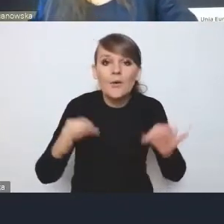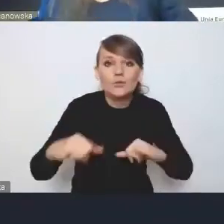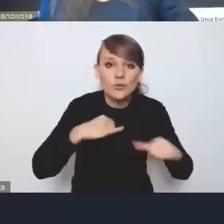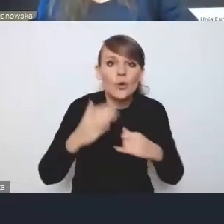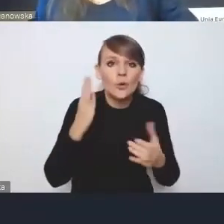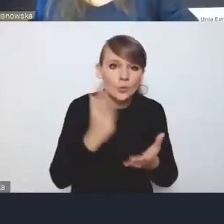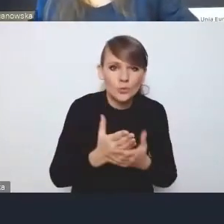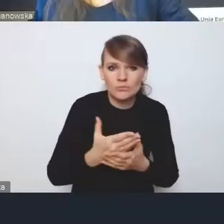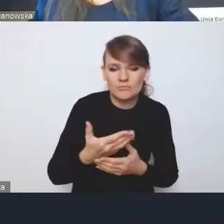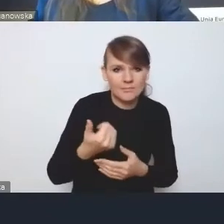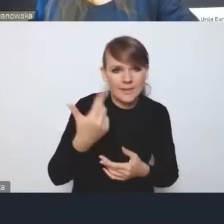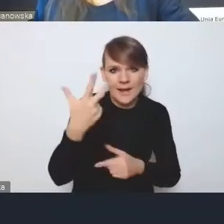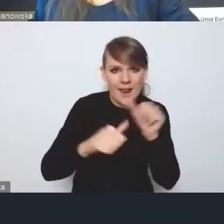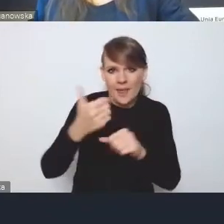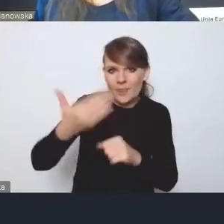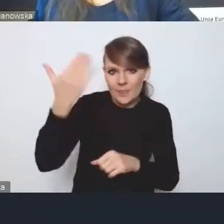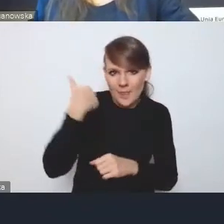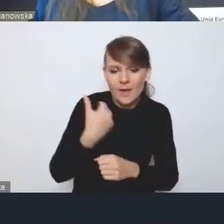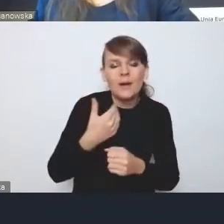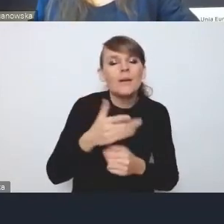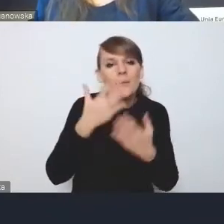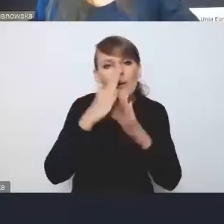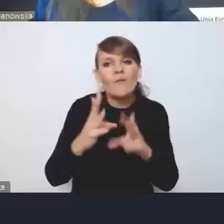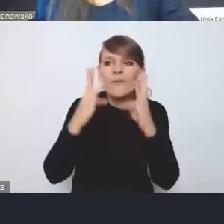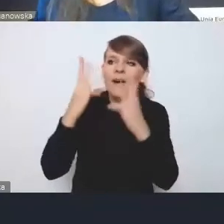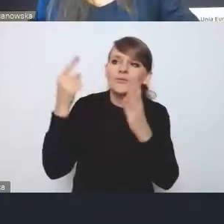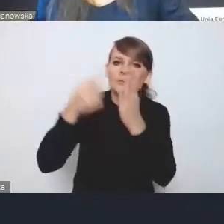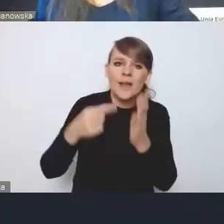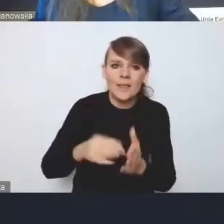zarysował priorytety swojej polityki miejskiej.